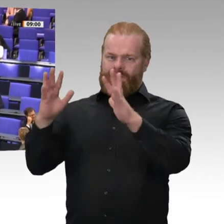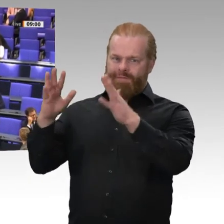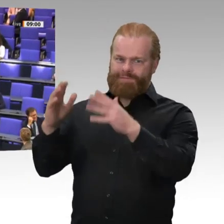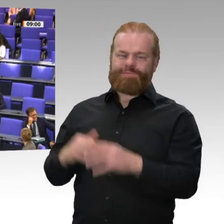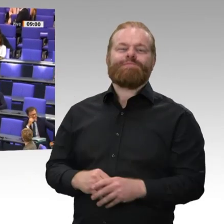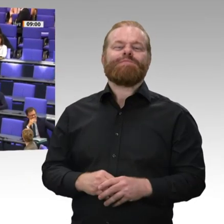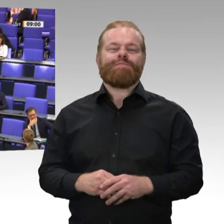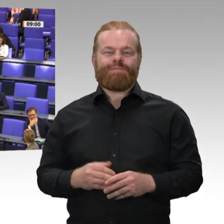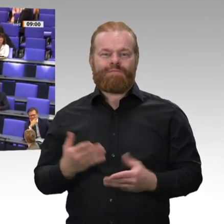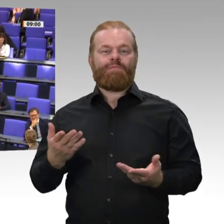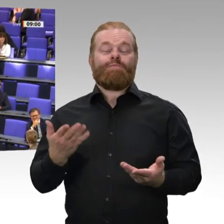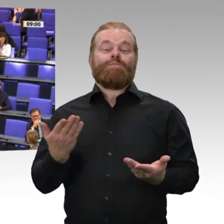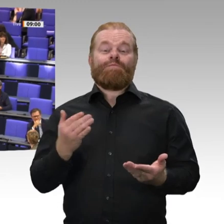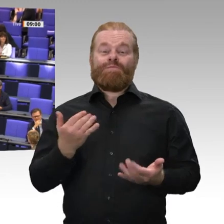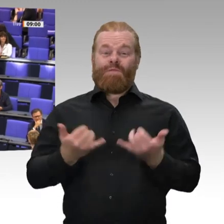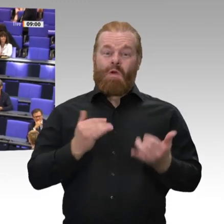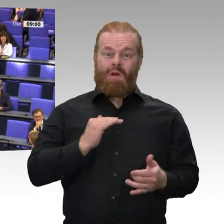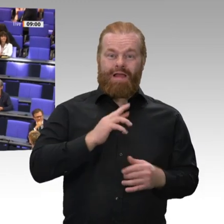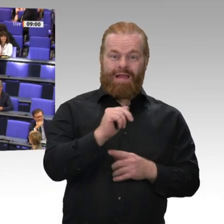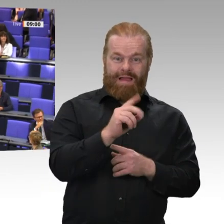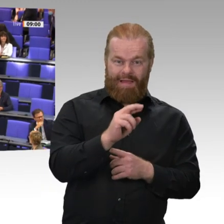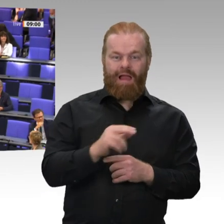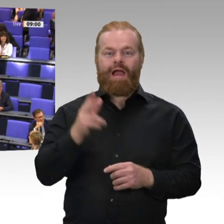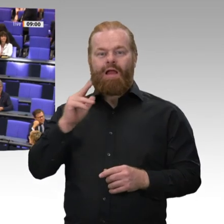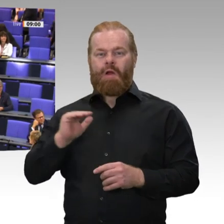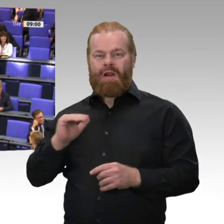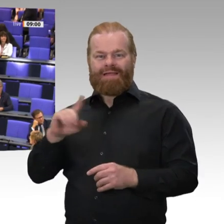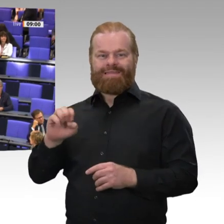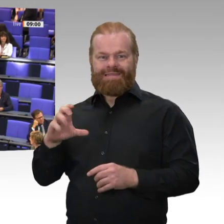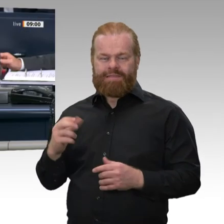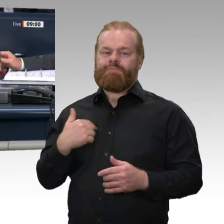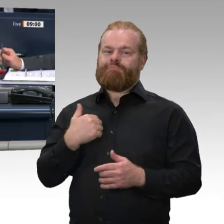schon Begrüßung ausgedrückt durch den Beifall - und wünsche eine gute Zusammenarbeit.